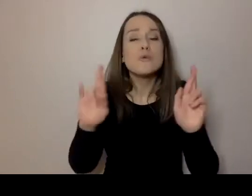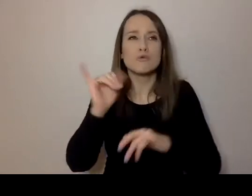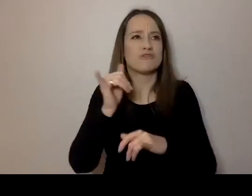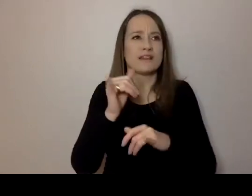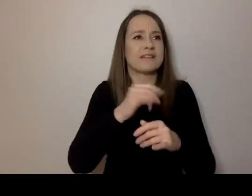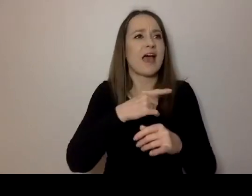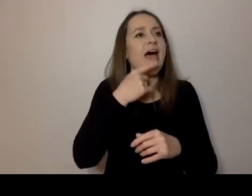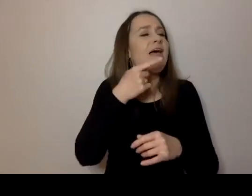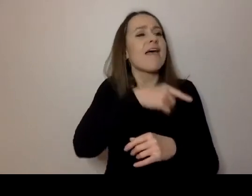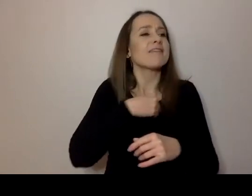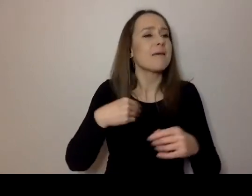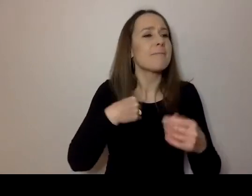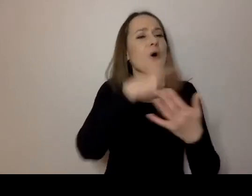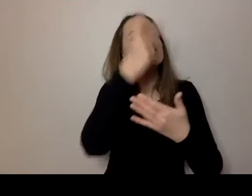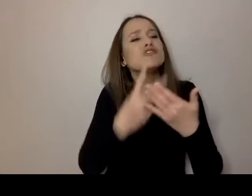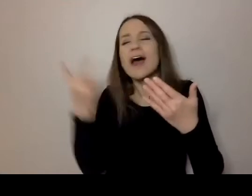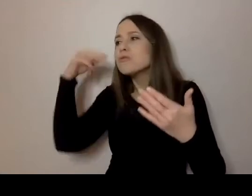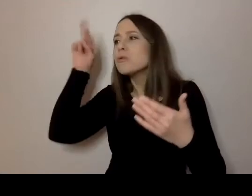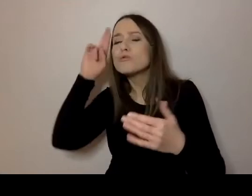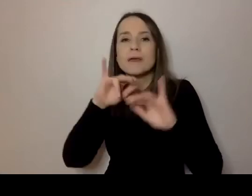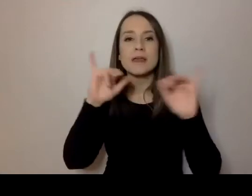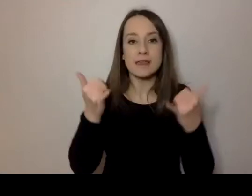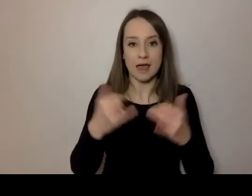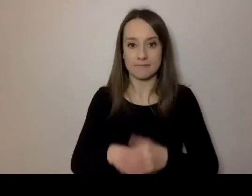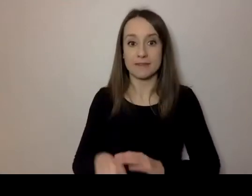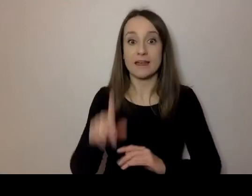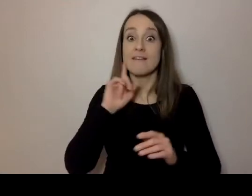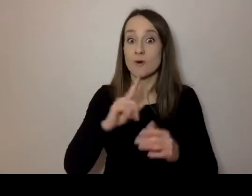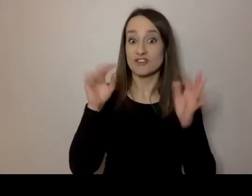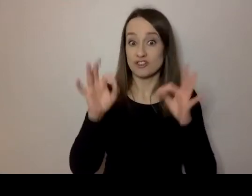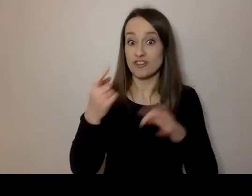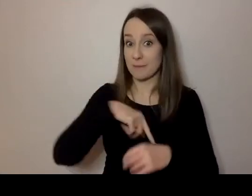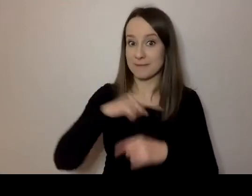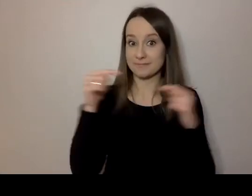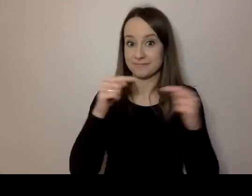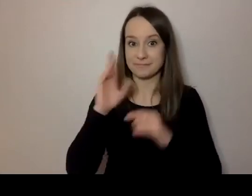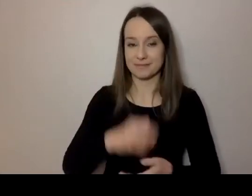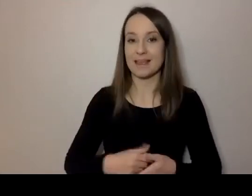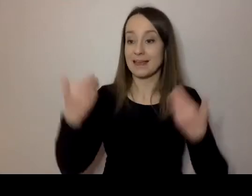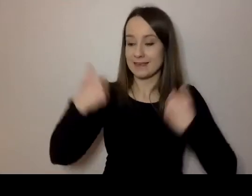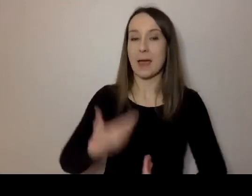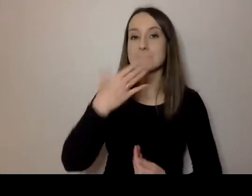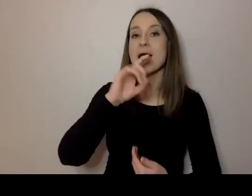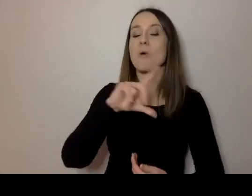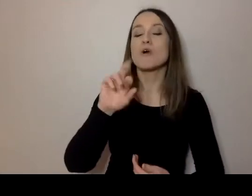To rozwinięcie naszego tematu. O tym będziemy dziś rozmawiać. Nazywam się Małgorzata Szumowska,